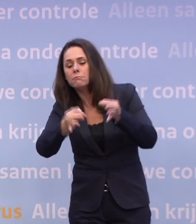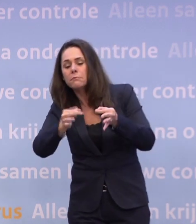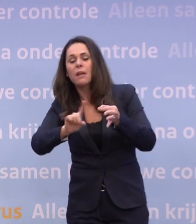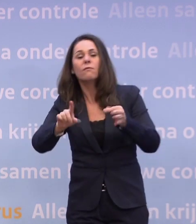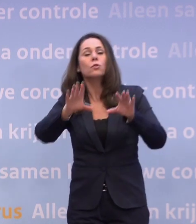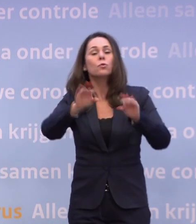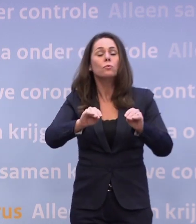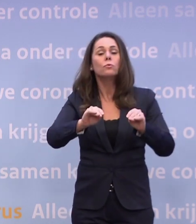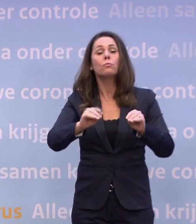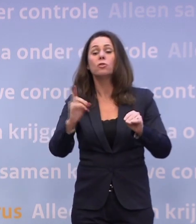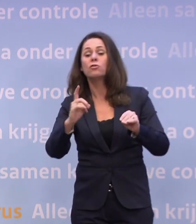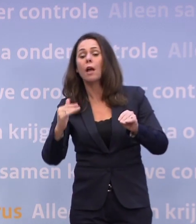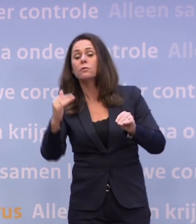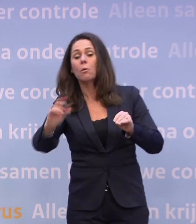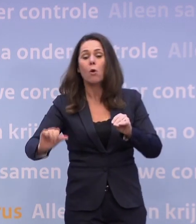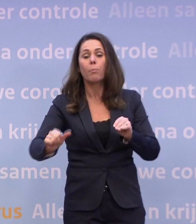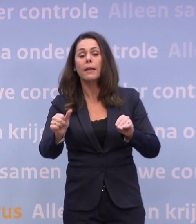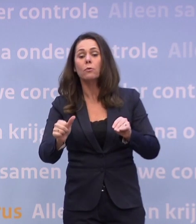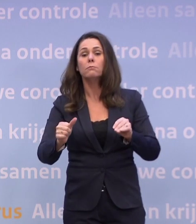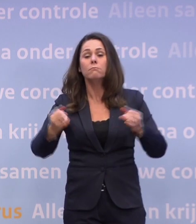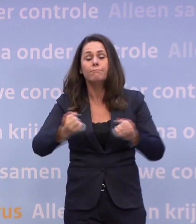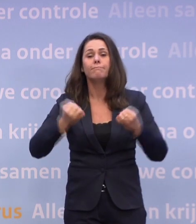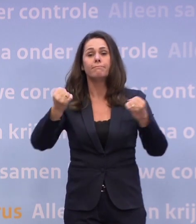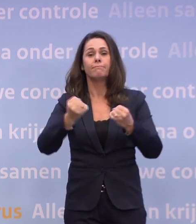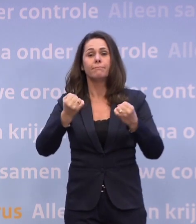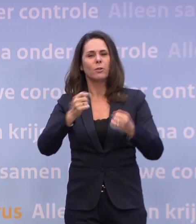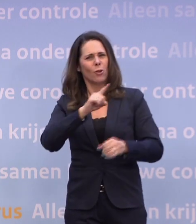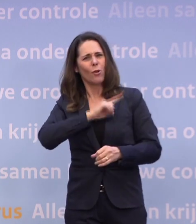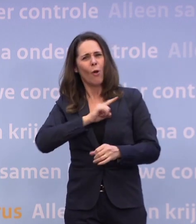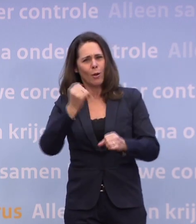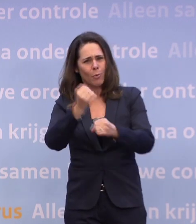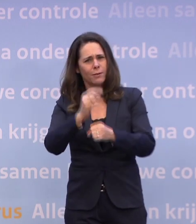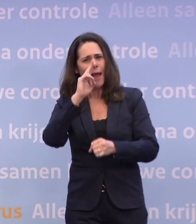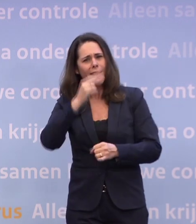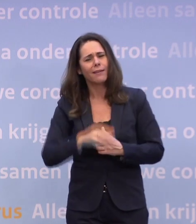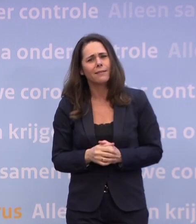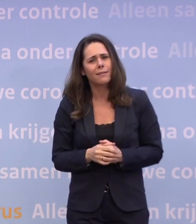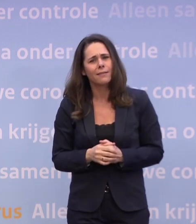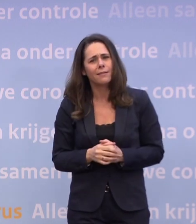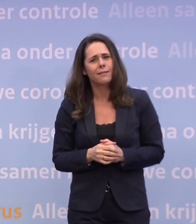Gewoon uitproberen in de praktijk dus. Los van hoe de cijfers zich ontwikkelen.